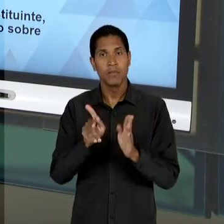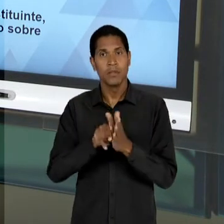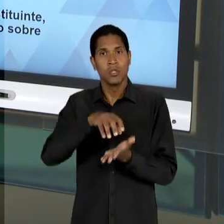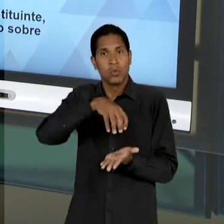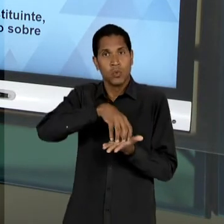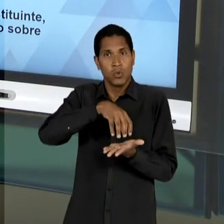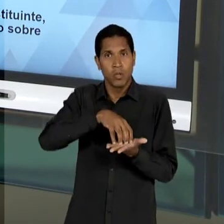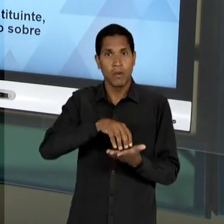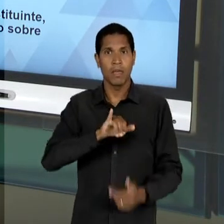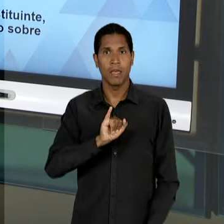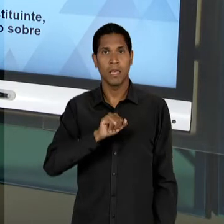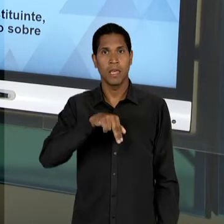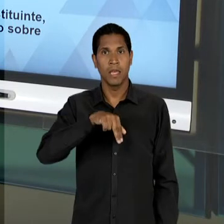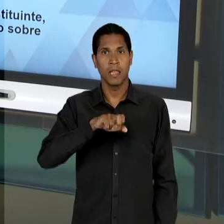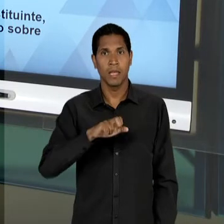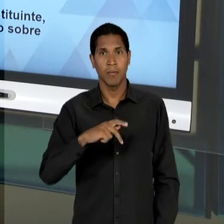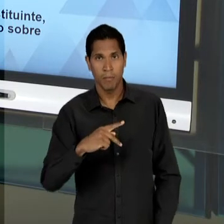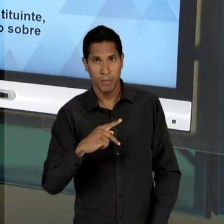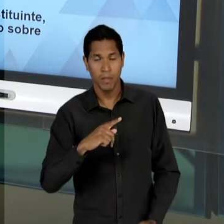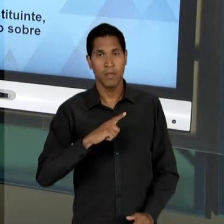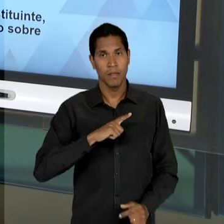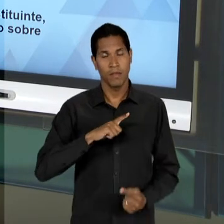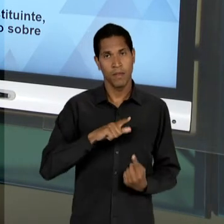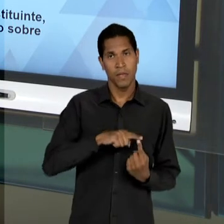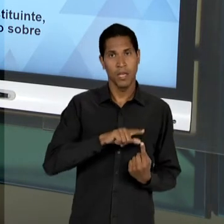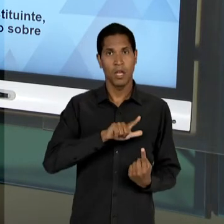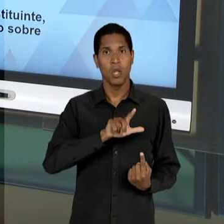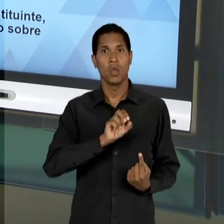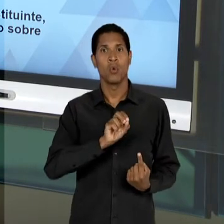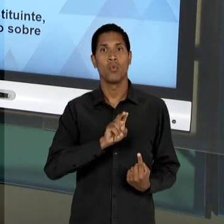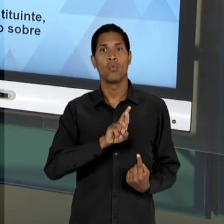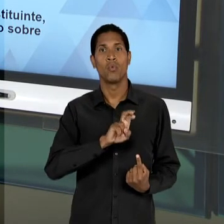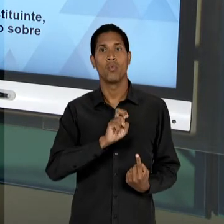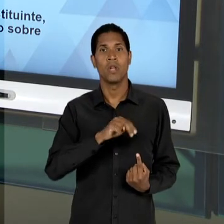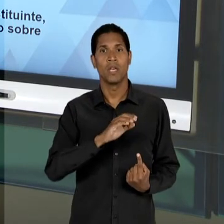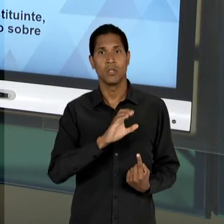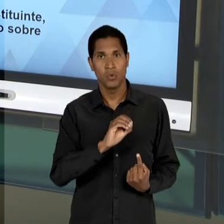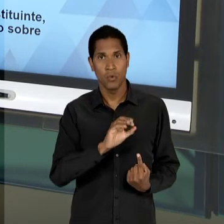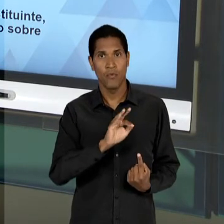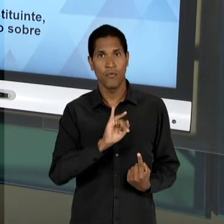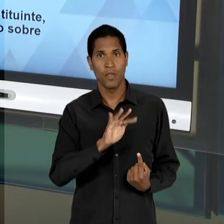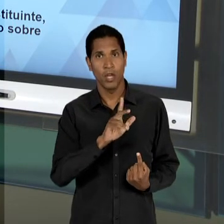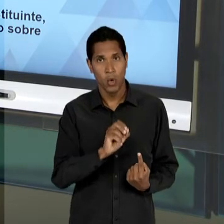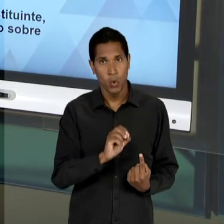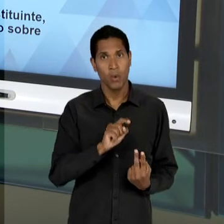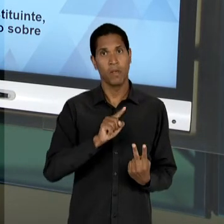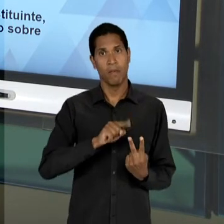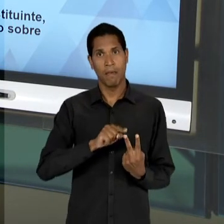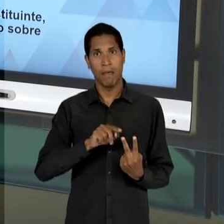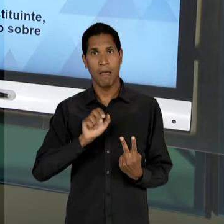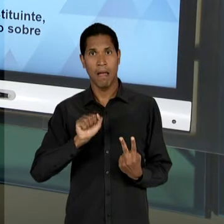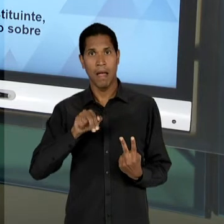NO CASO AINDA DO LOURENÇO FILHO E DEPOIS DO PRÓPRIO ANÍSIO TEIXEIRA, LOGRAN, TENTANDO